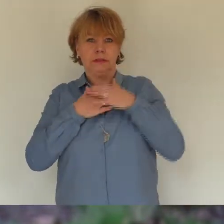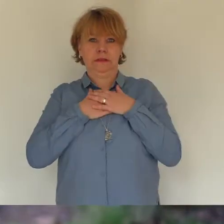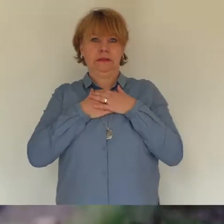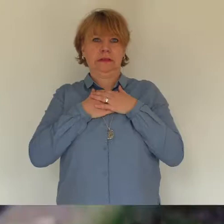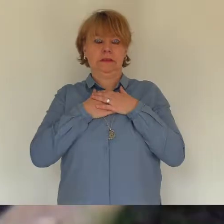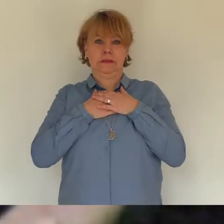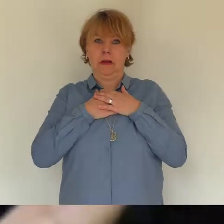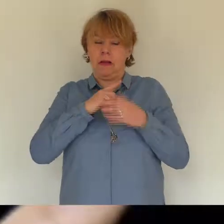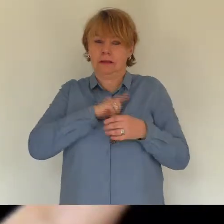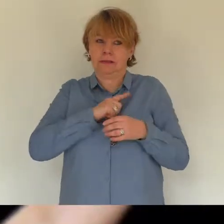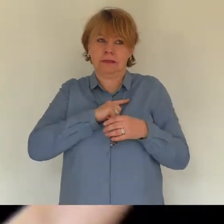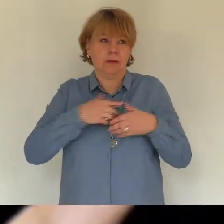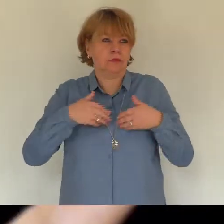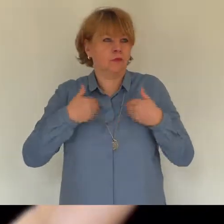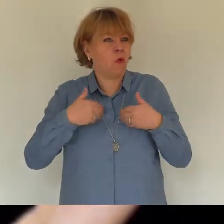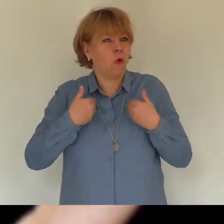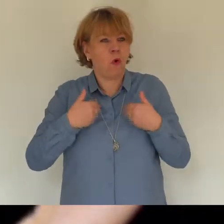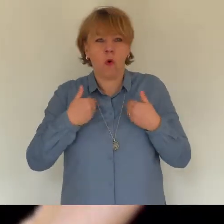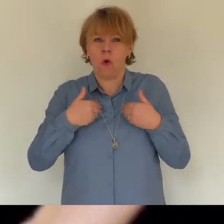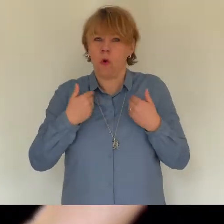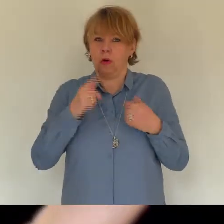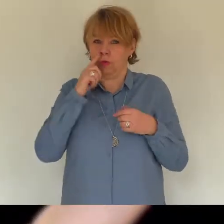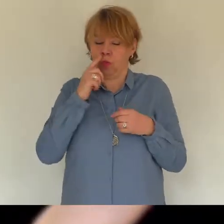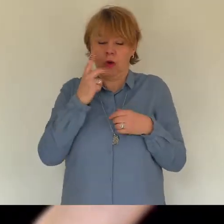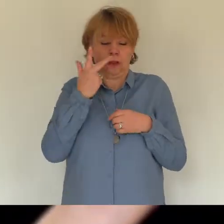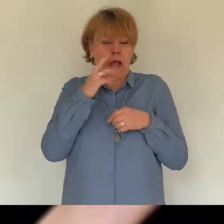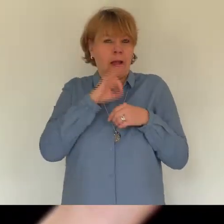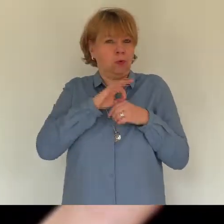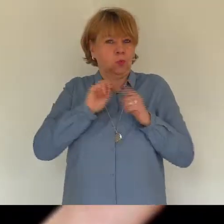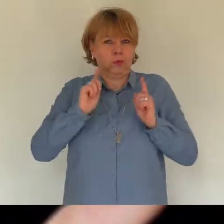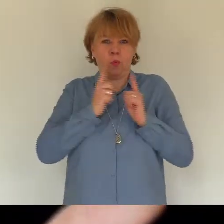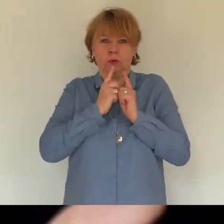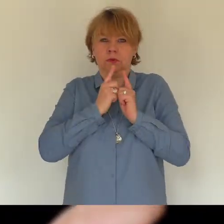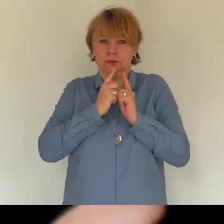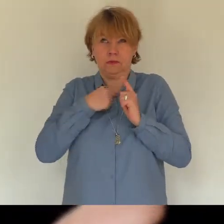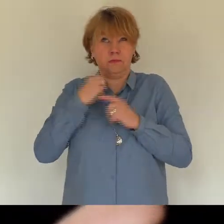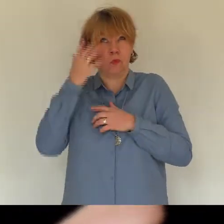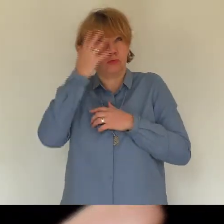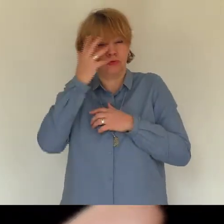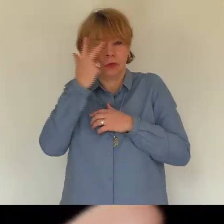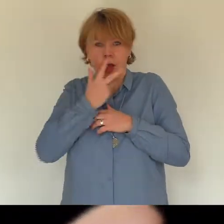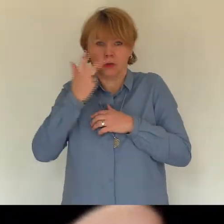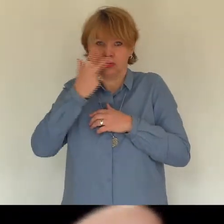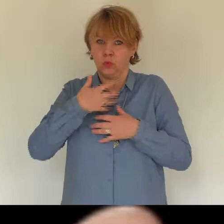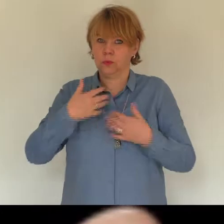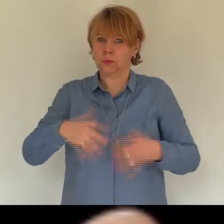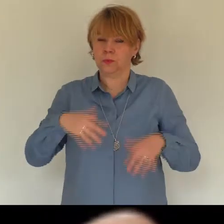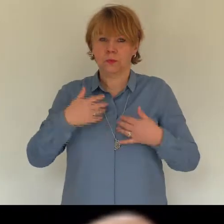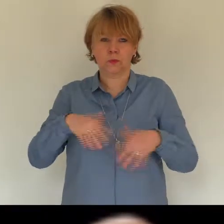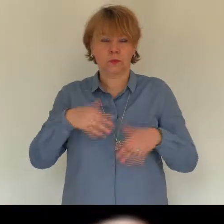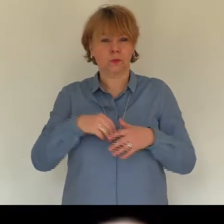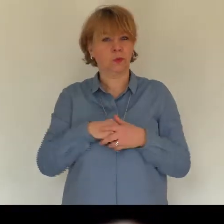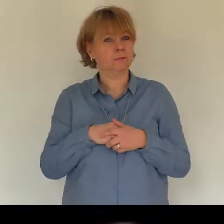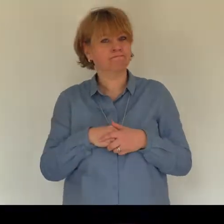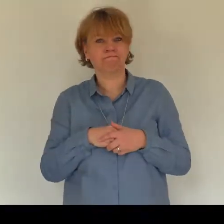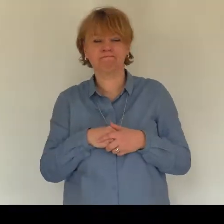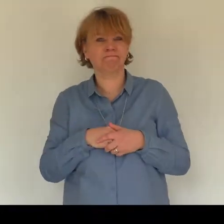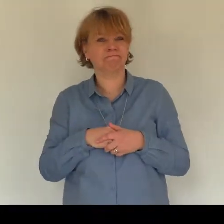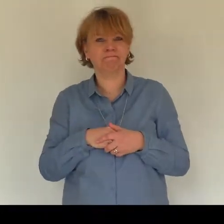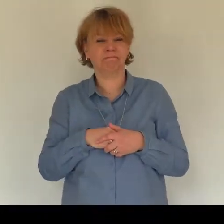es war ich hatte mich arrangiert mit dem was ich nicht konnte hören die stille war keine last